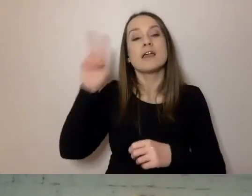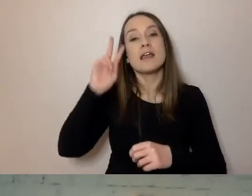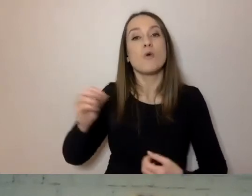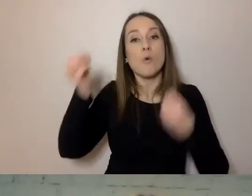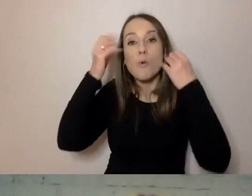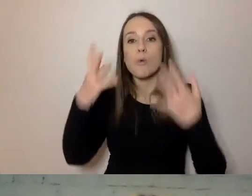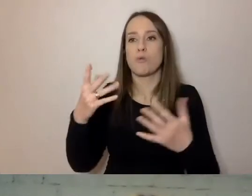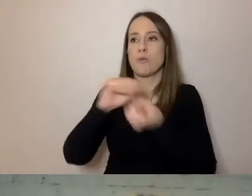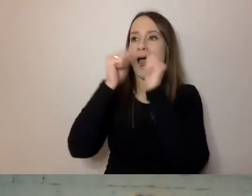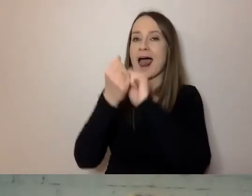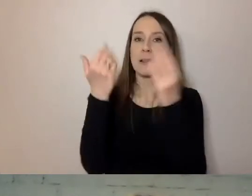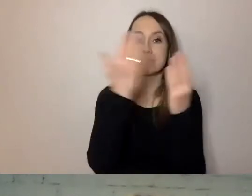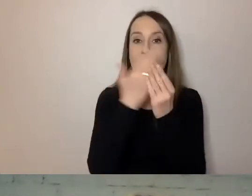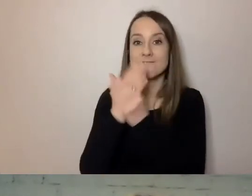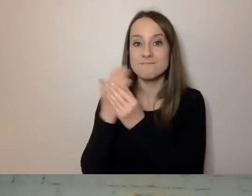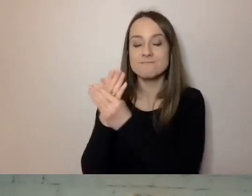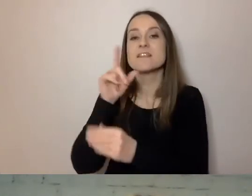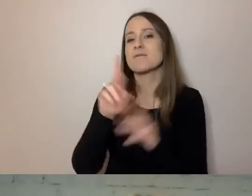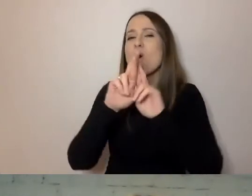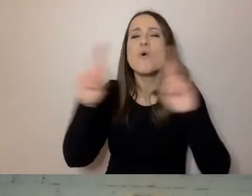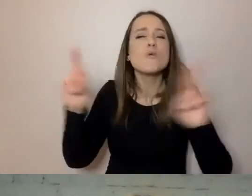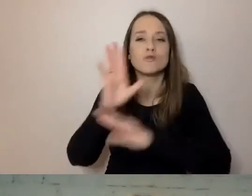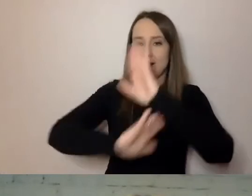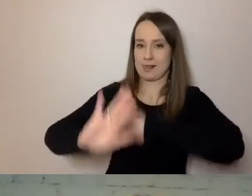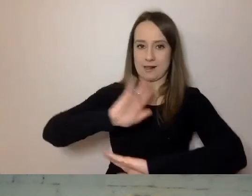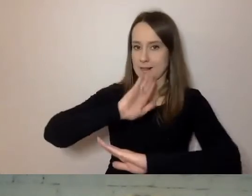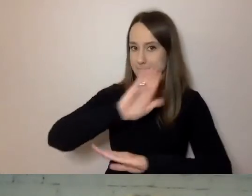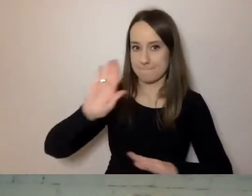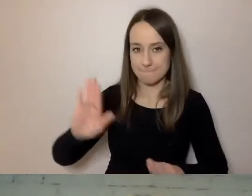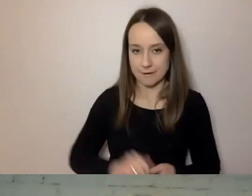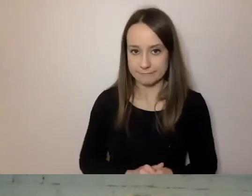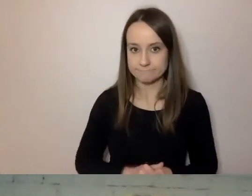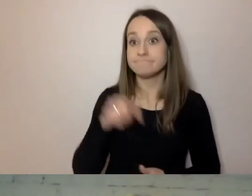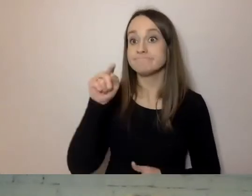ma bardzo różnych klientów. Sposobem na dobrą komunikację,